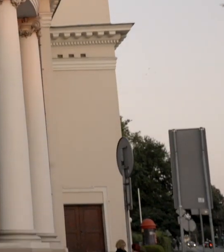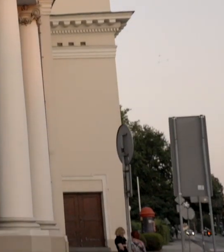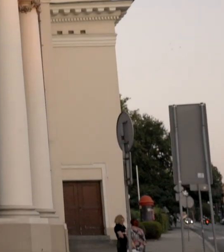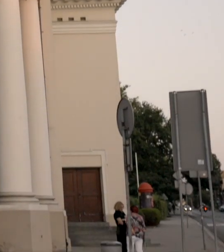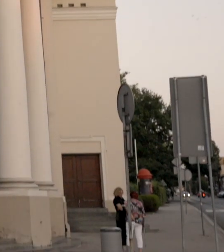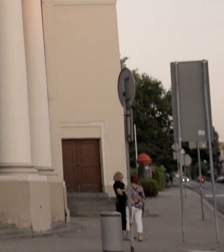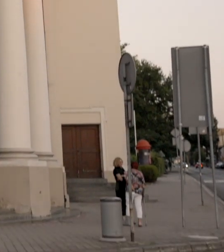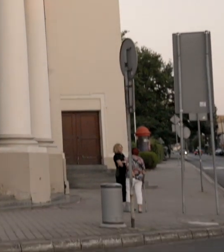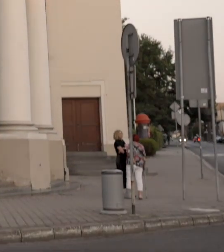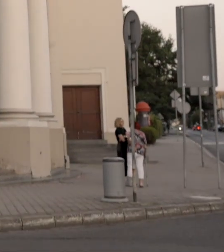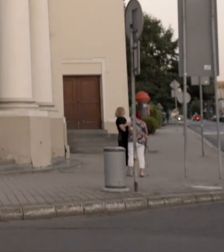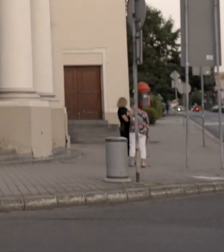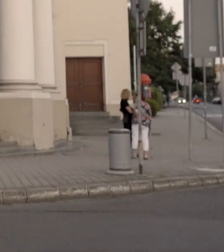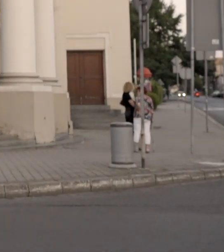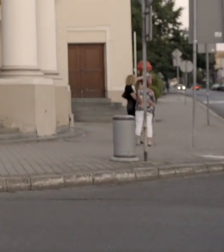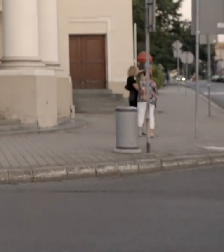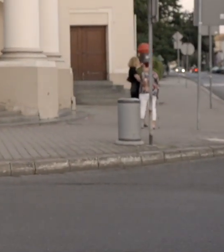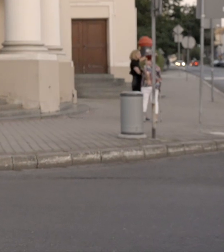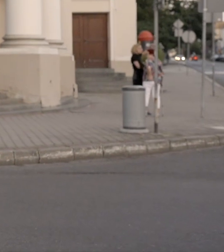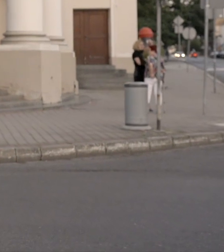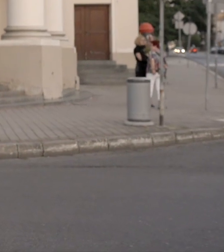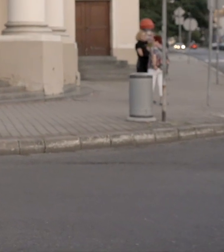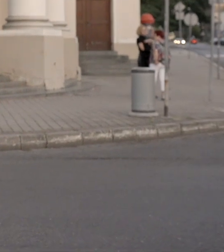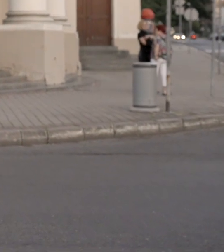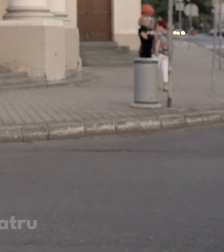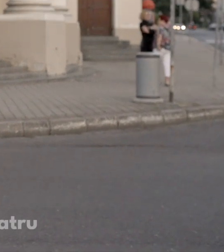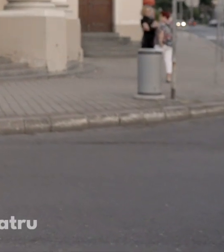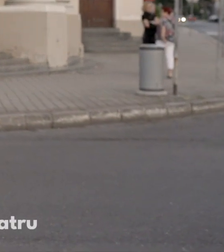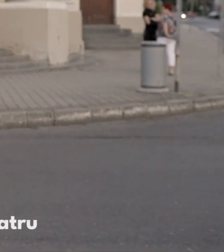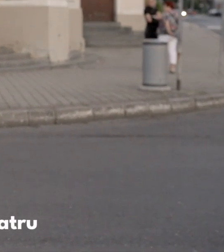i zapraszam was na spacer po budynku teatru im Wojciecha Bogusławskiego